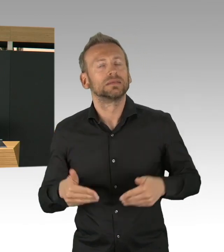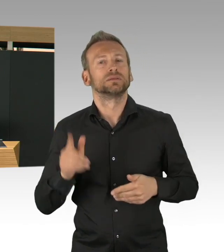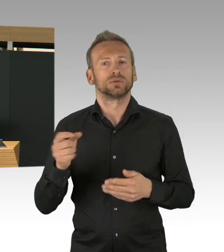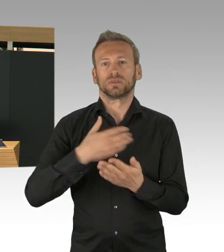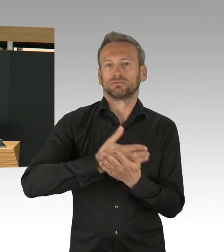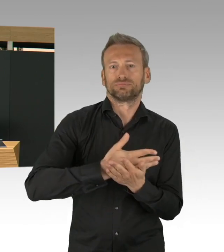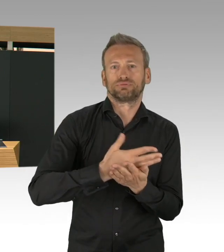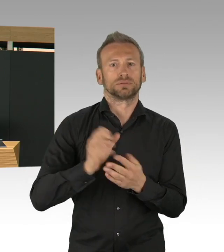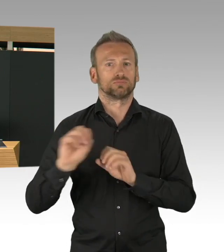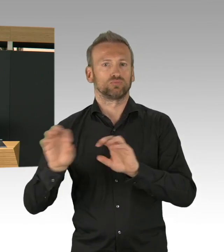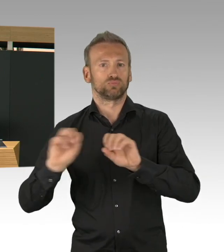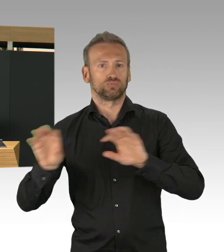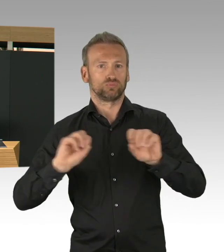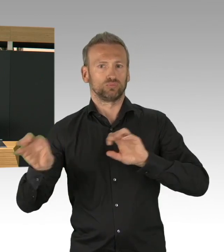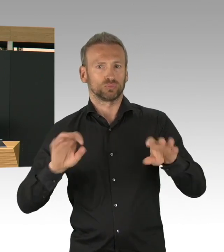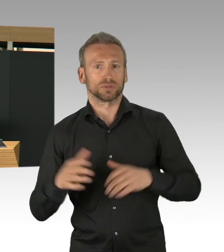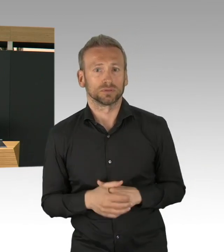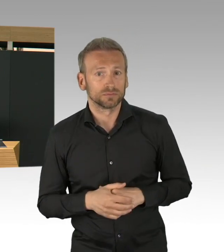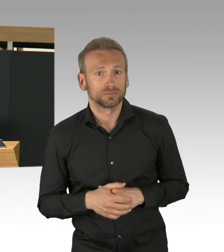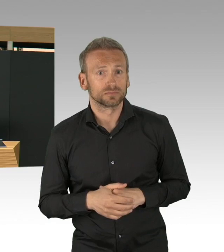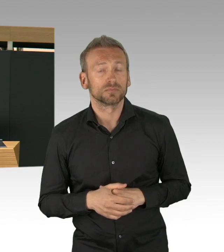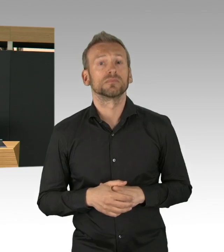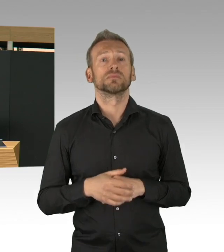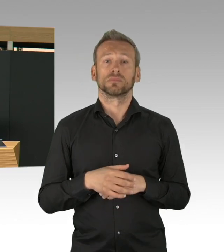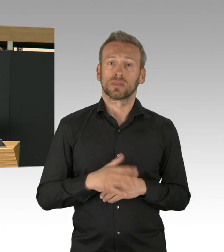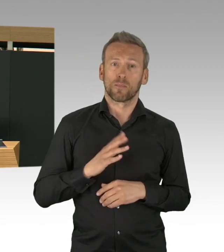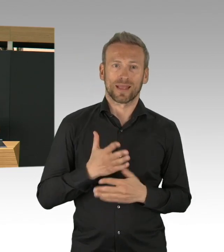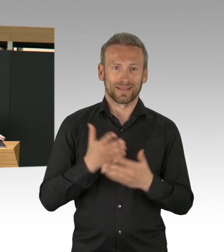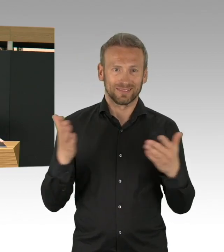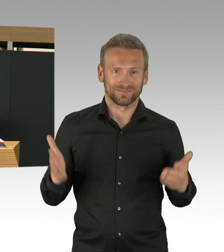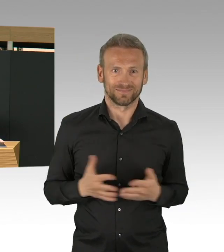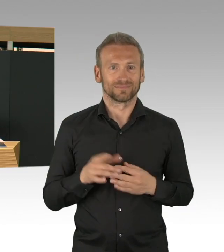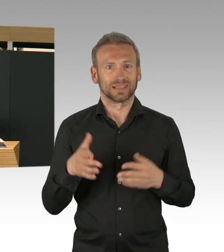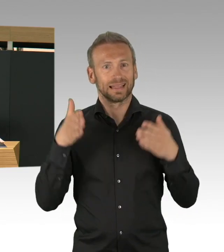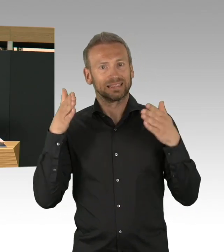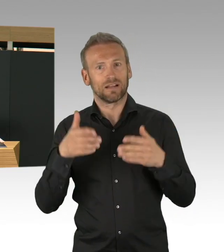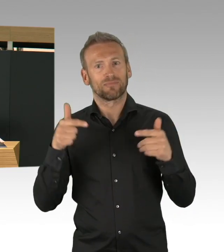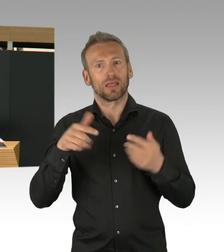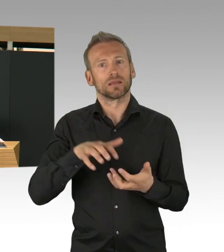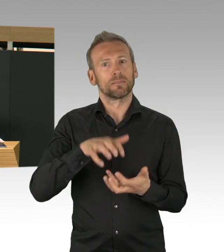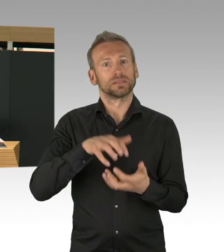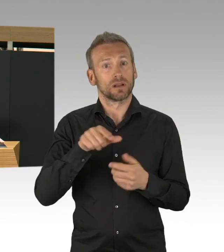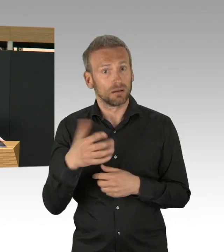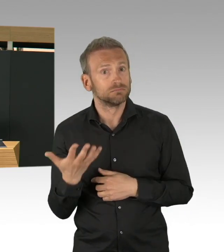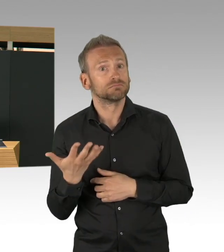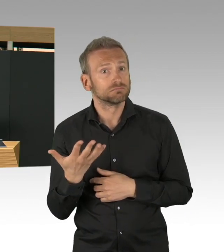dass der Anteil der COVID-Patienten 11% ausmachen und wir haben 58% auch andere Patienten,